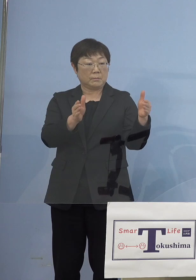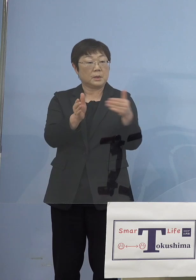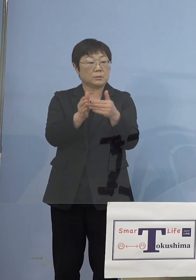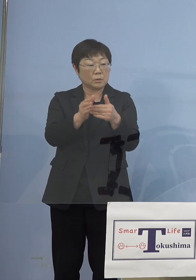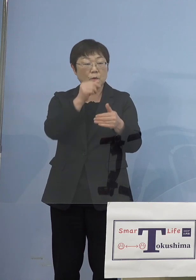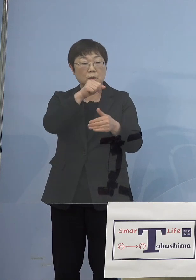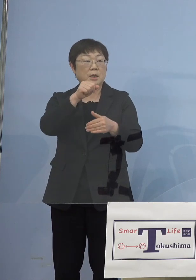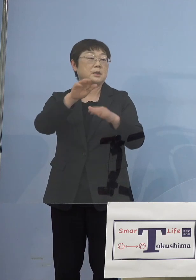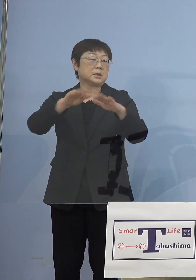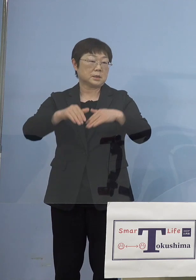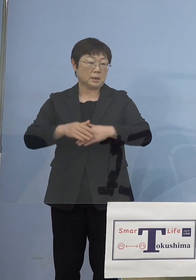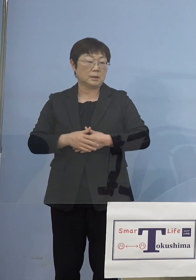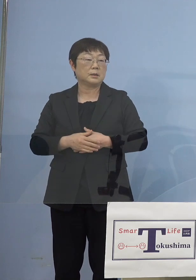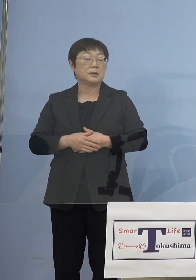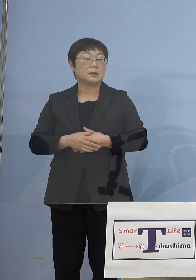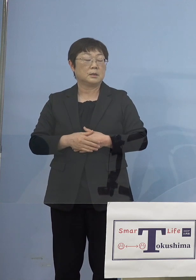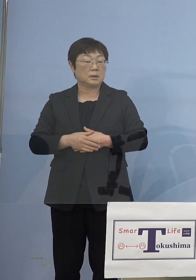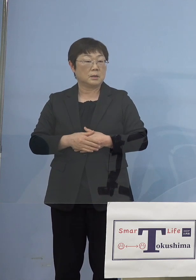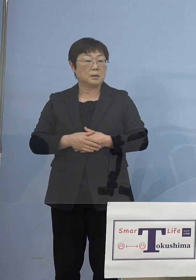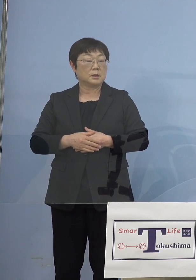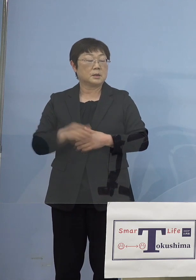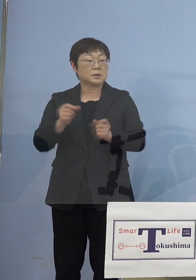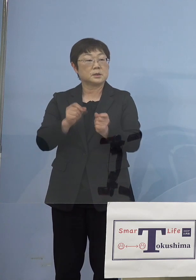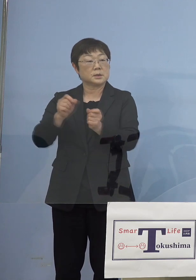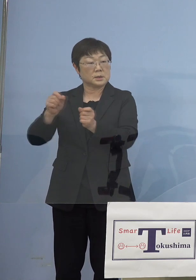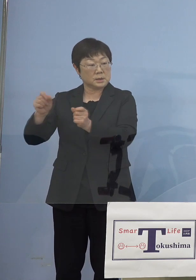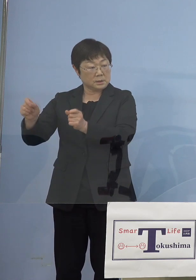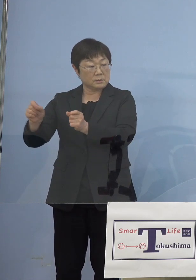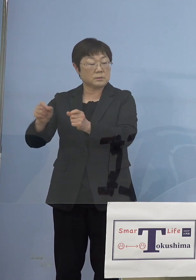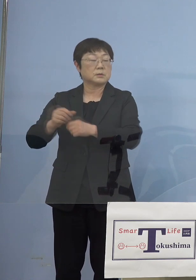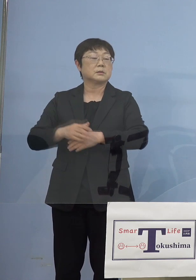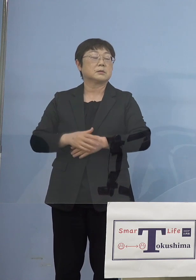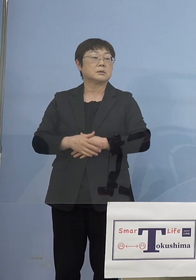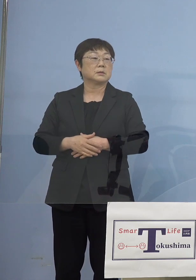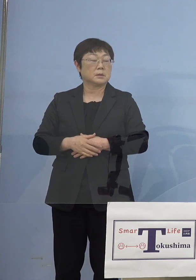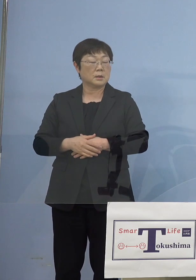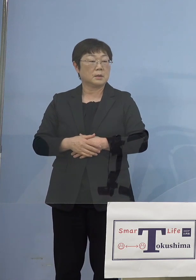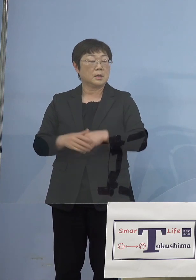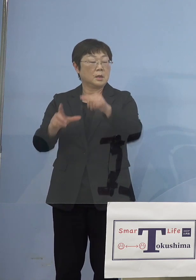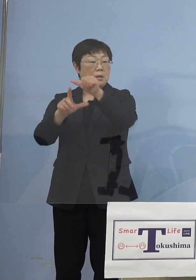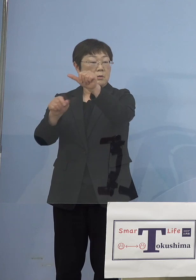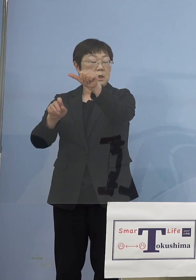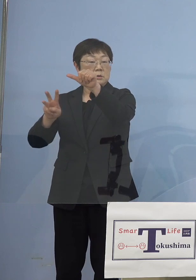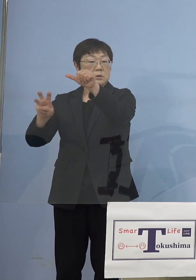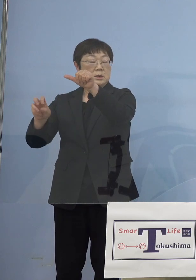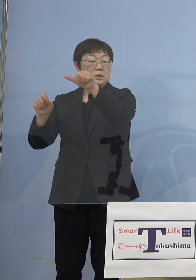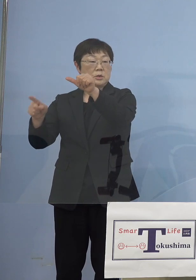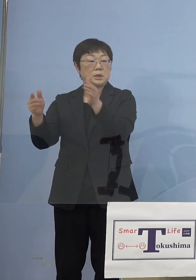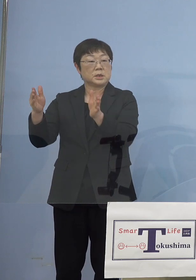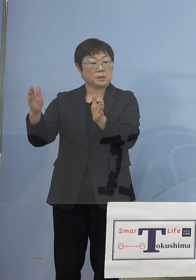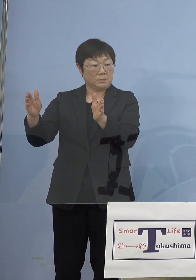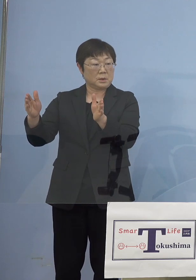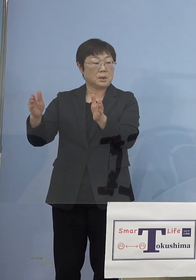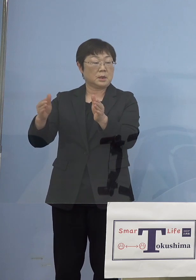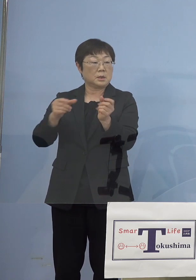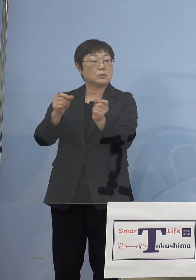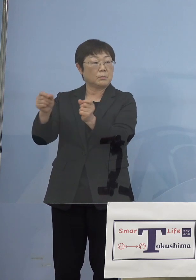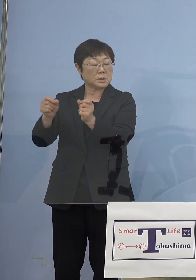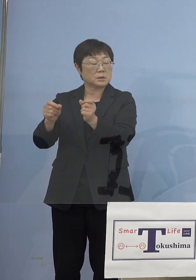だったわけですけどこれをさらに 今度は5月31日まずは11日まで延びて